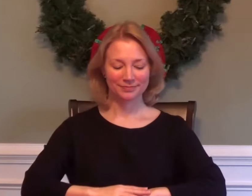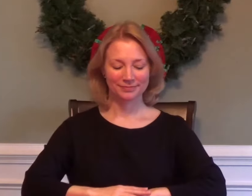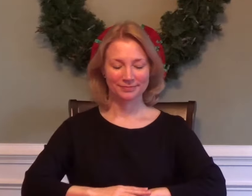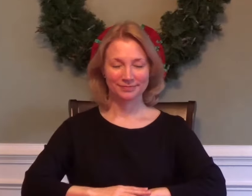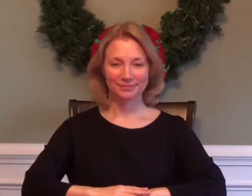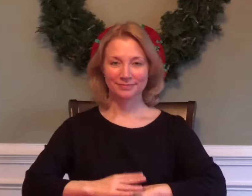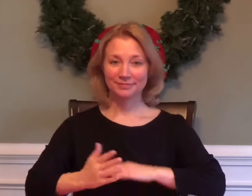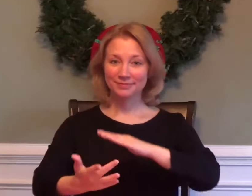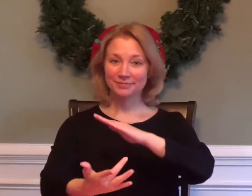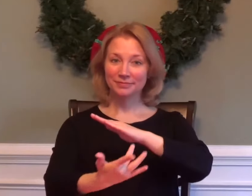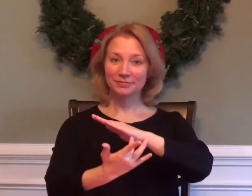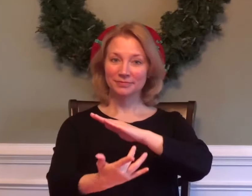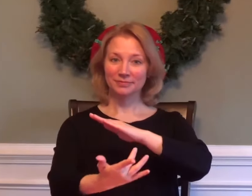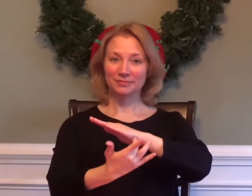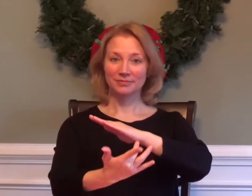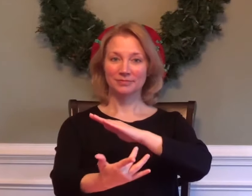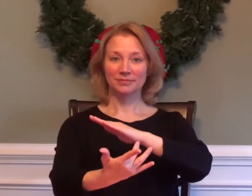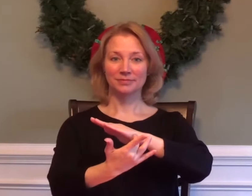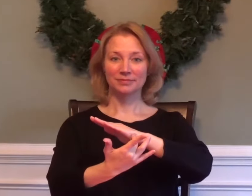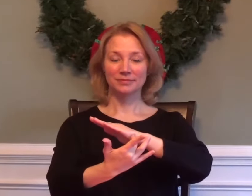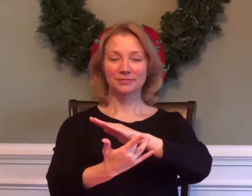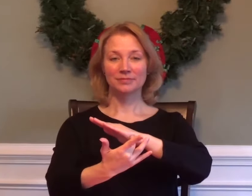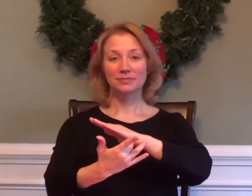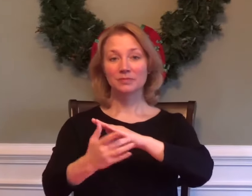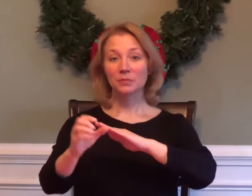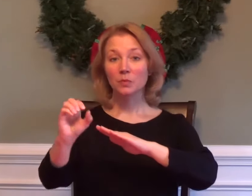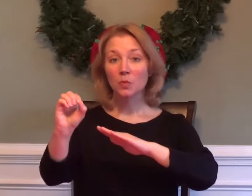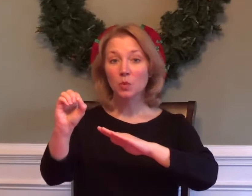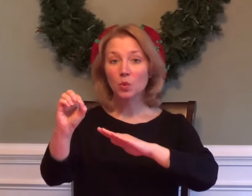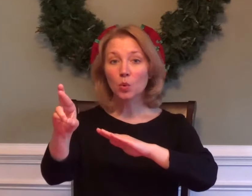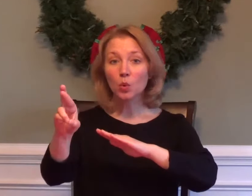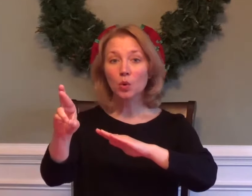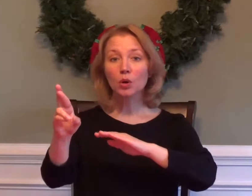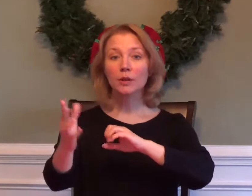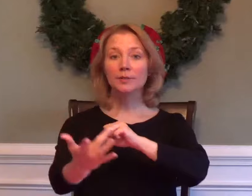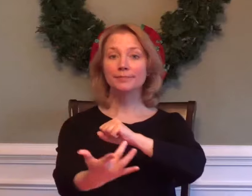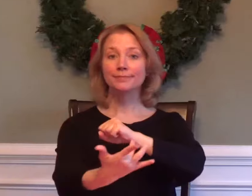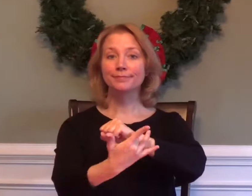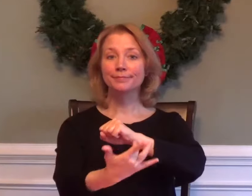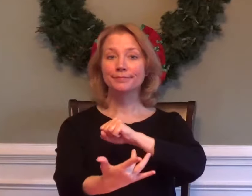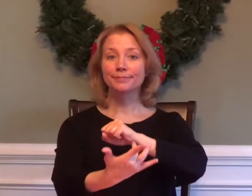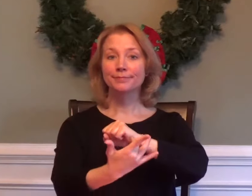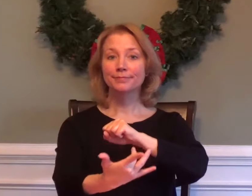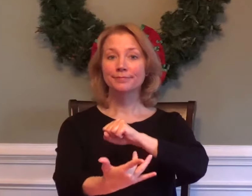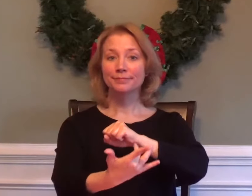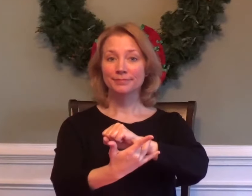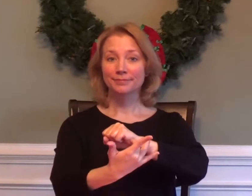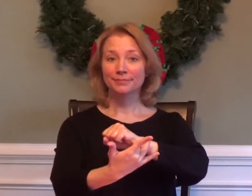TECHNOLOGY